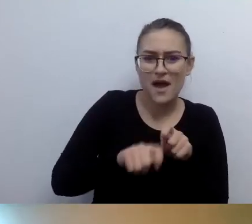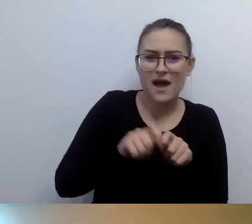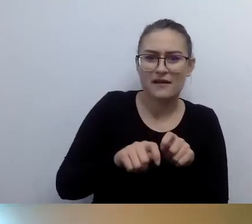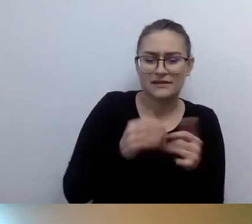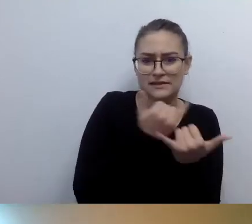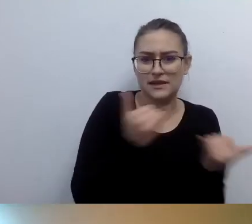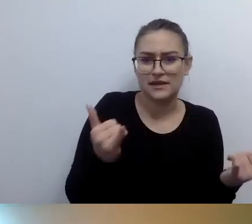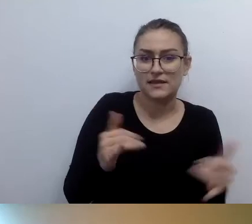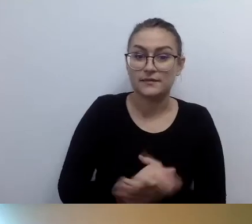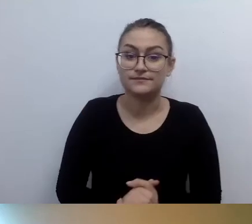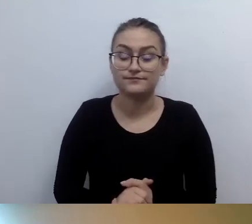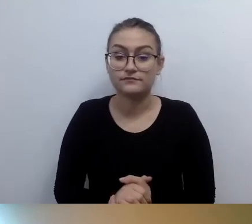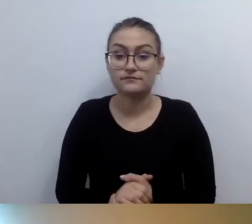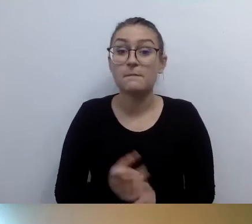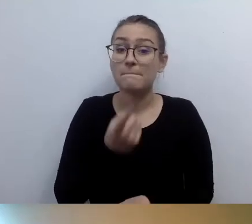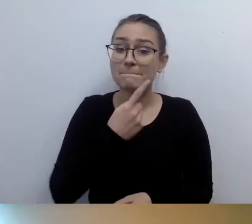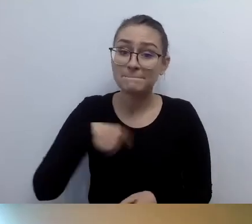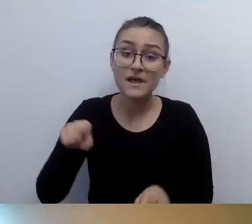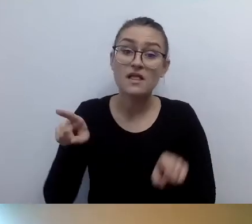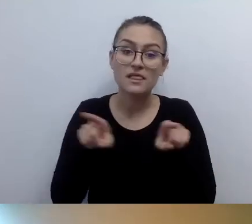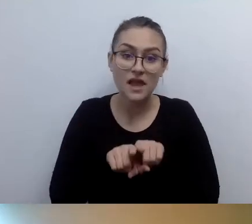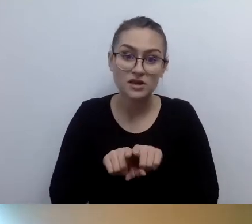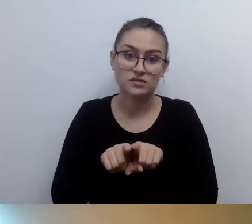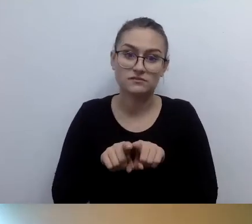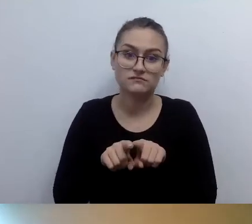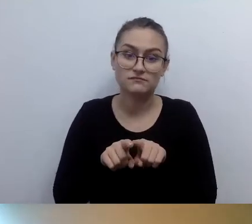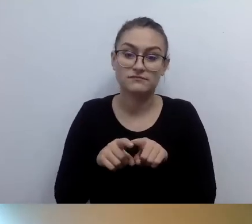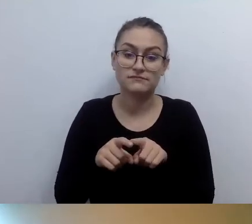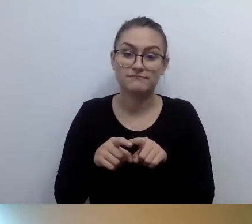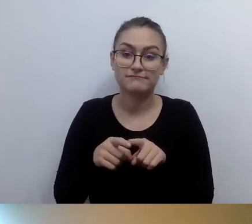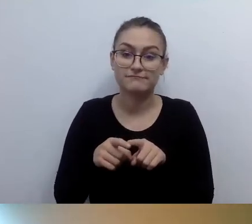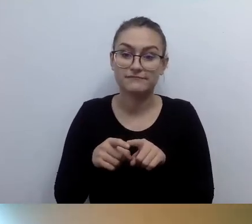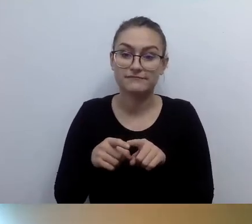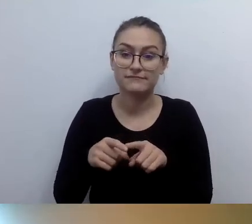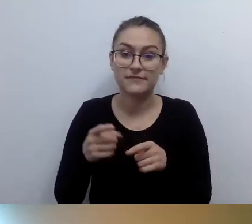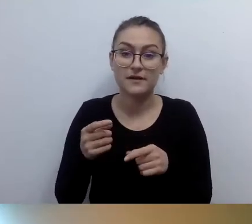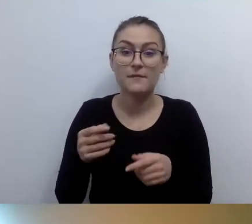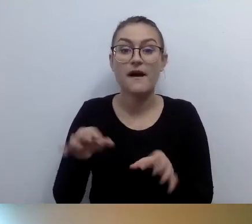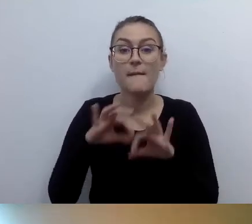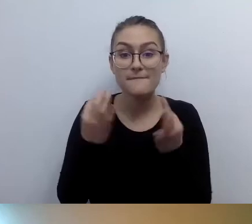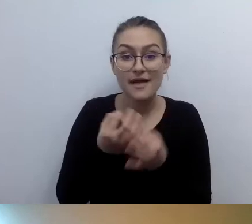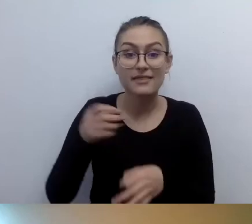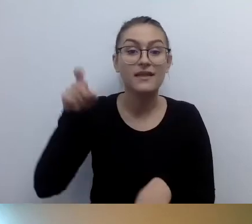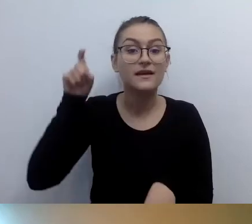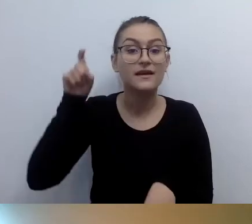I nieraz musieliśmy tłumaczyć, dlaczego proponujemy tak małą cenę.